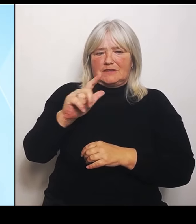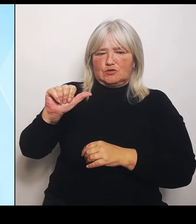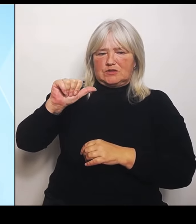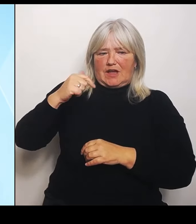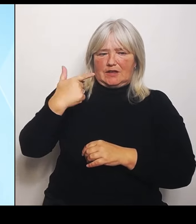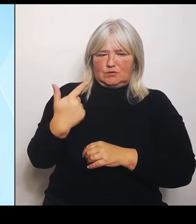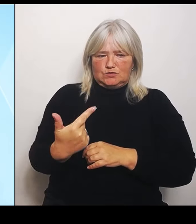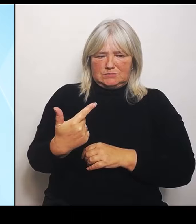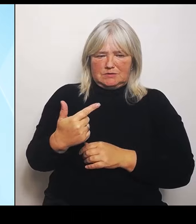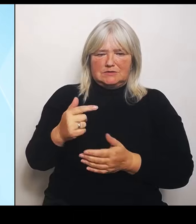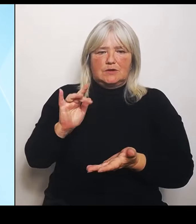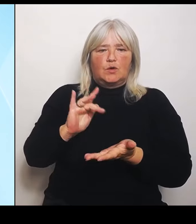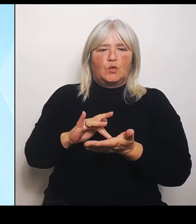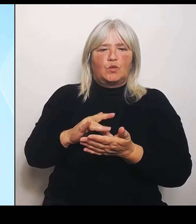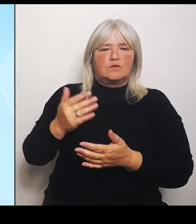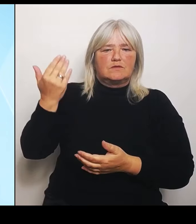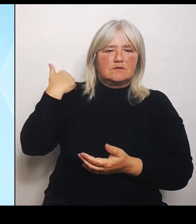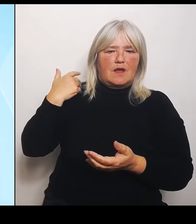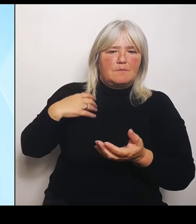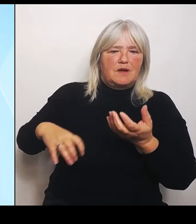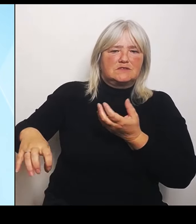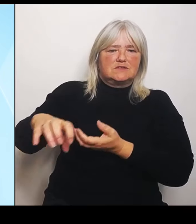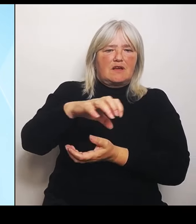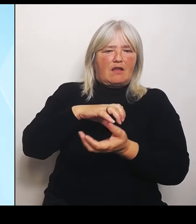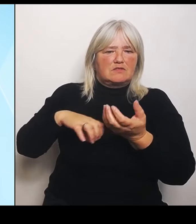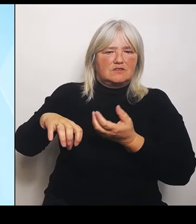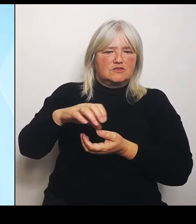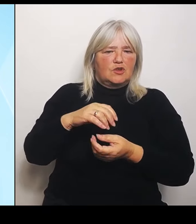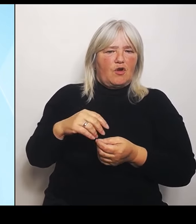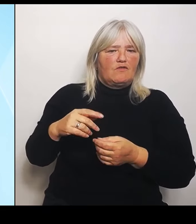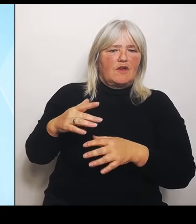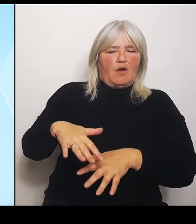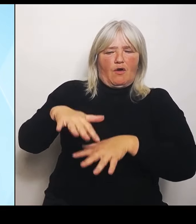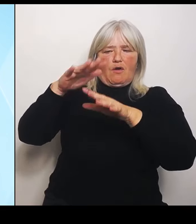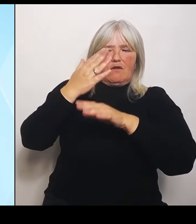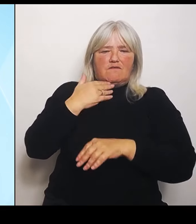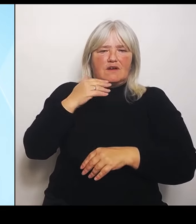Bayern zahlt Millionenbeträge ein in diesen Fonds. Bis zum